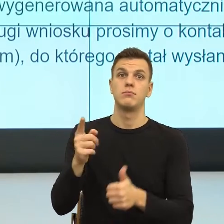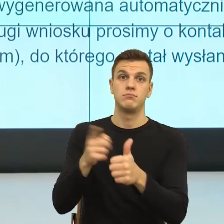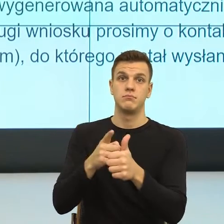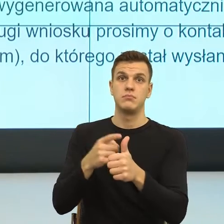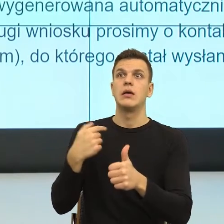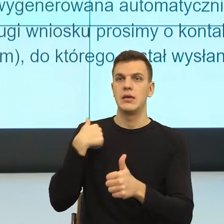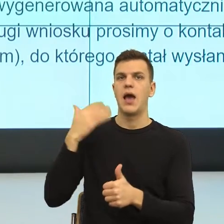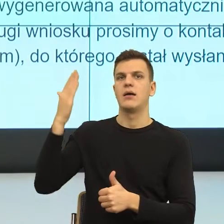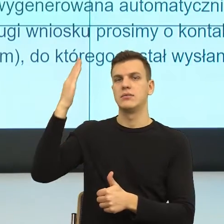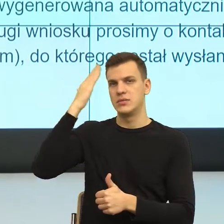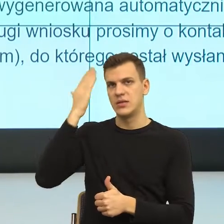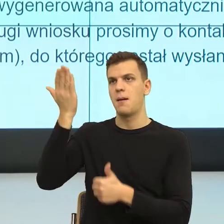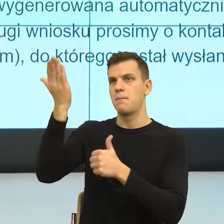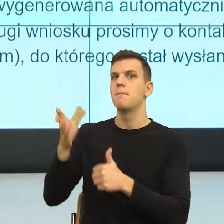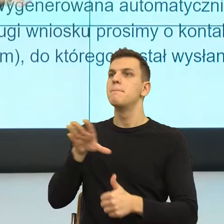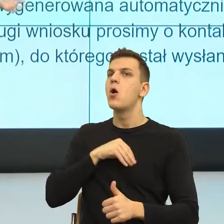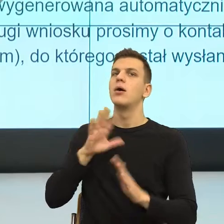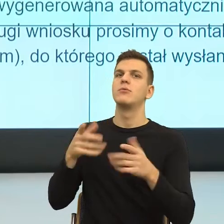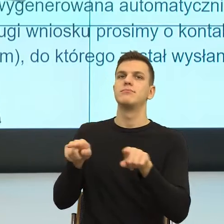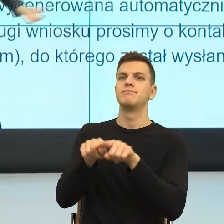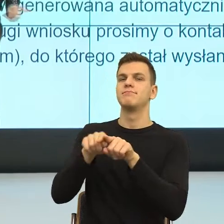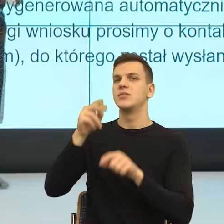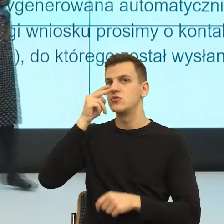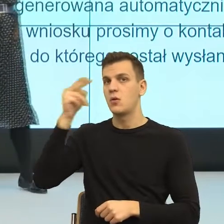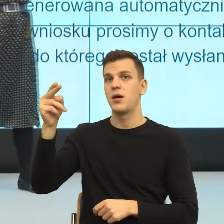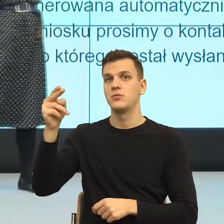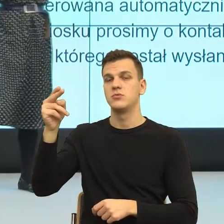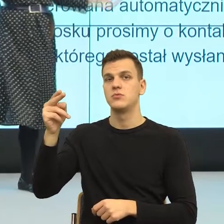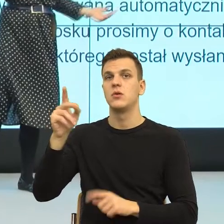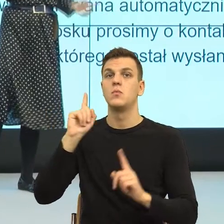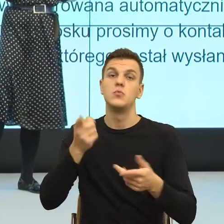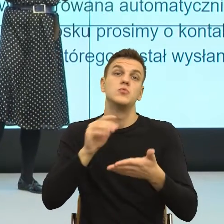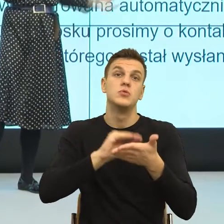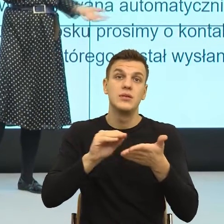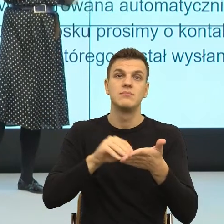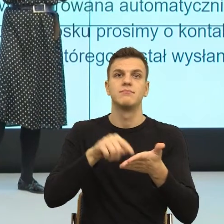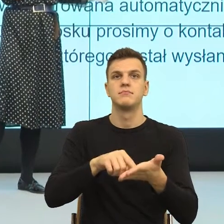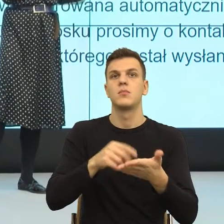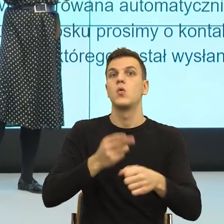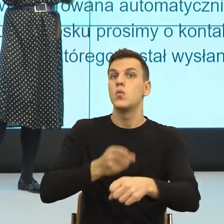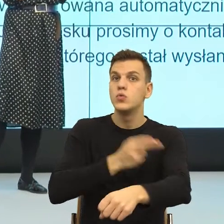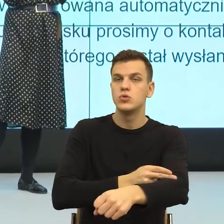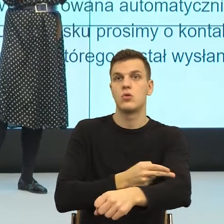Czyli niech to będzie nazwa urzędu, niech to będzie nazwa urzędnika, urzędniczki odpowiedzialnej.